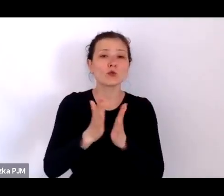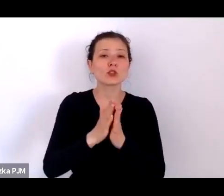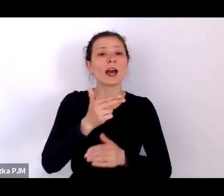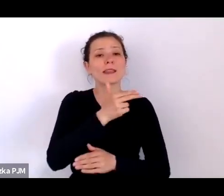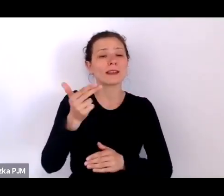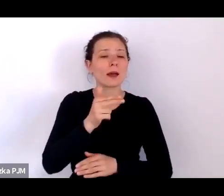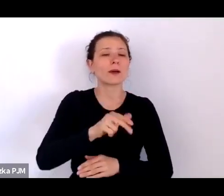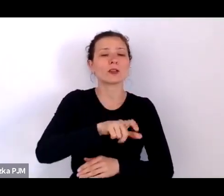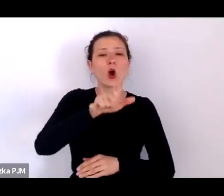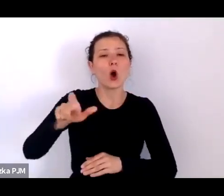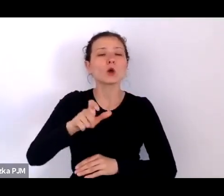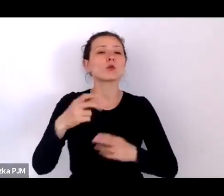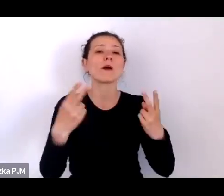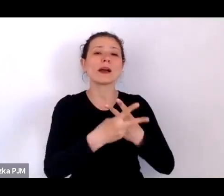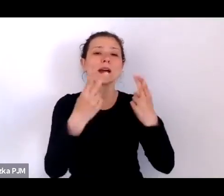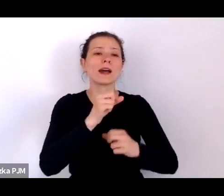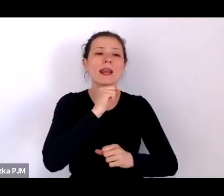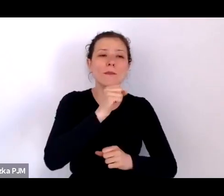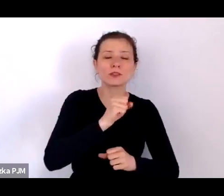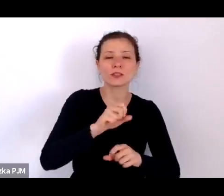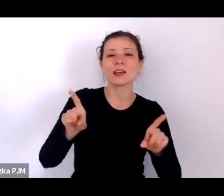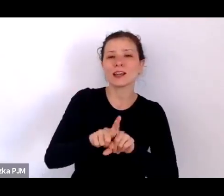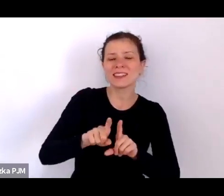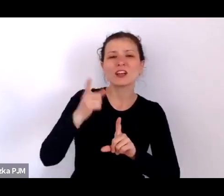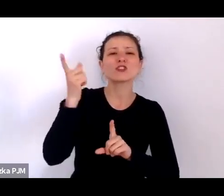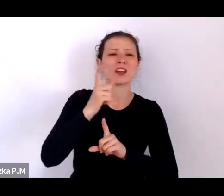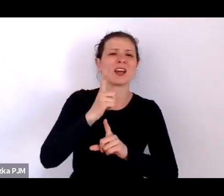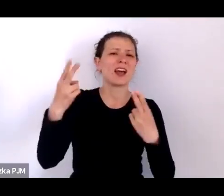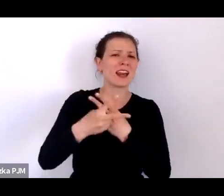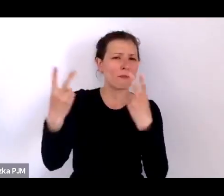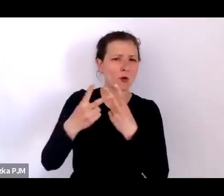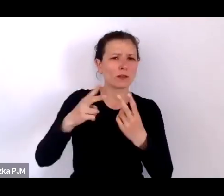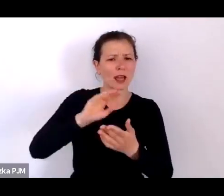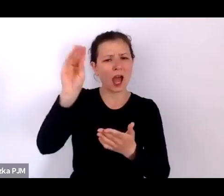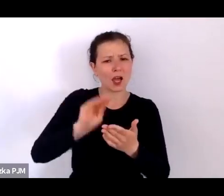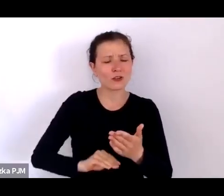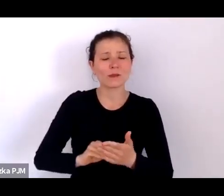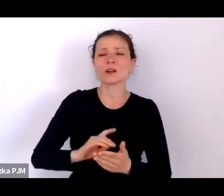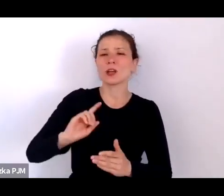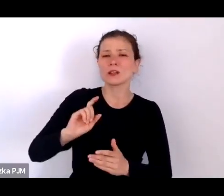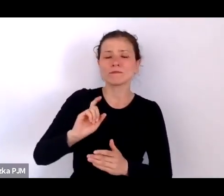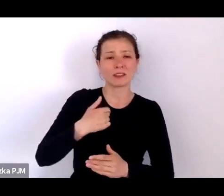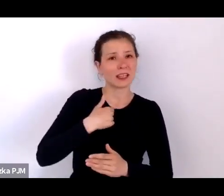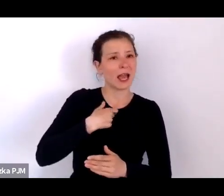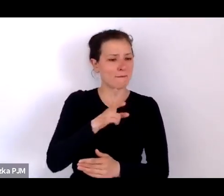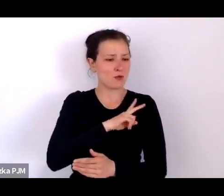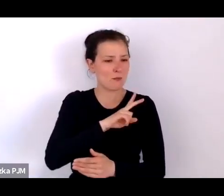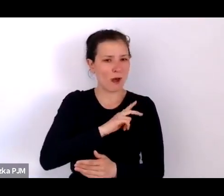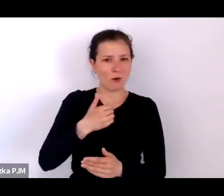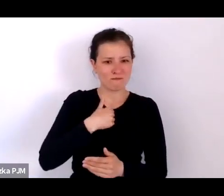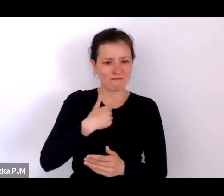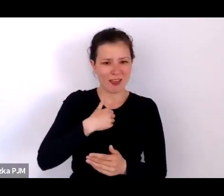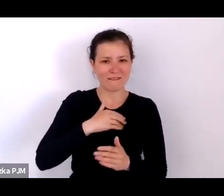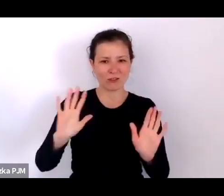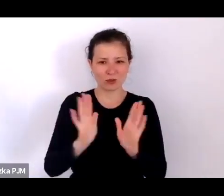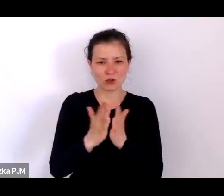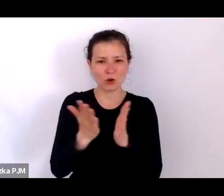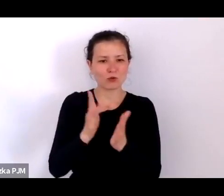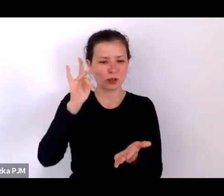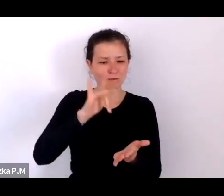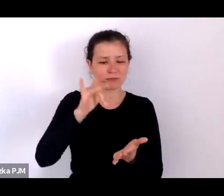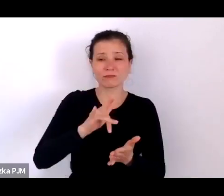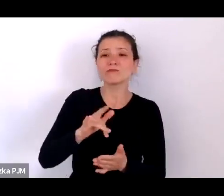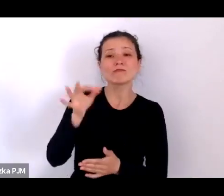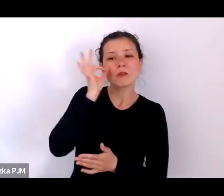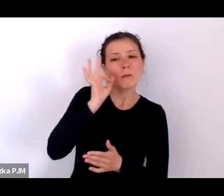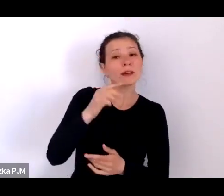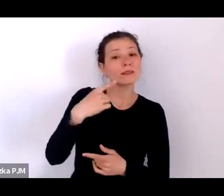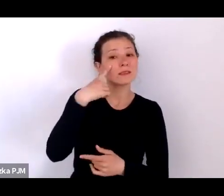i to, co szczególnie podobało mi się w tej książce to to, że zwraca Pani uwagę na konteksty tych opowieści